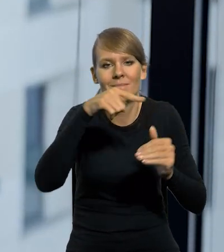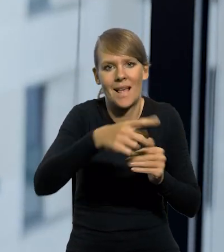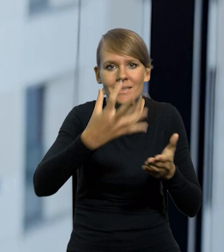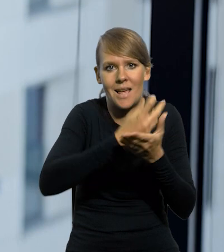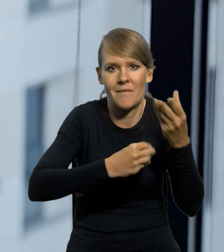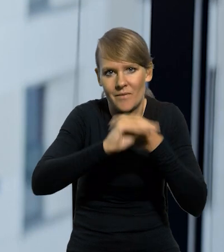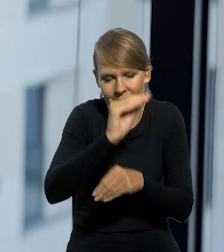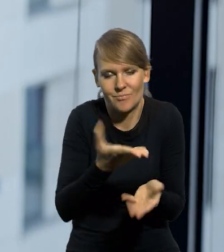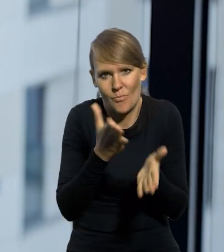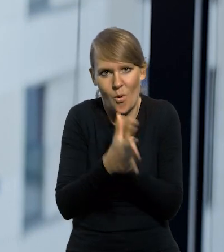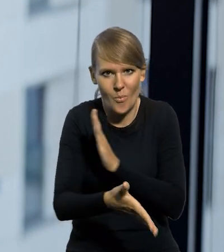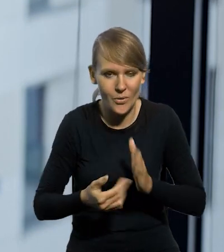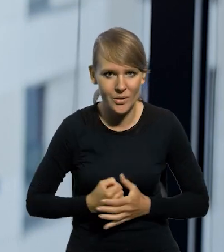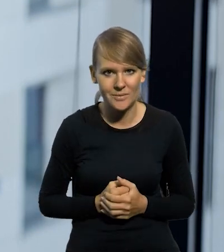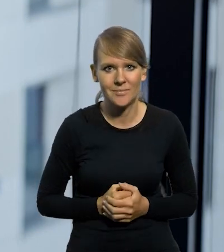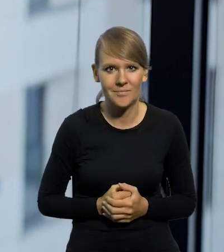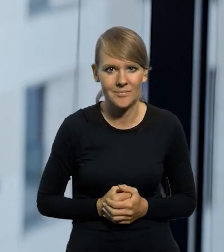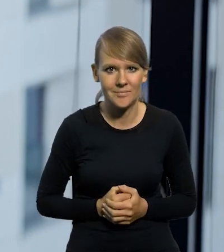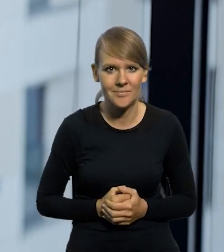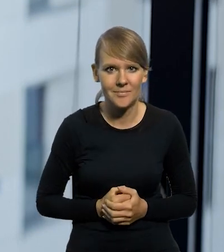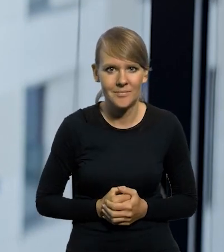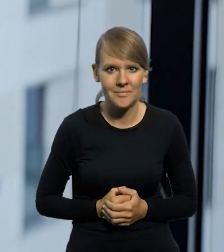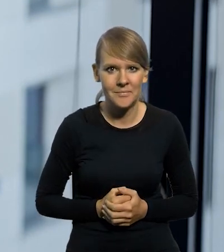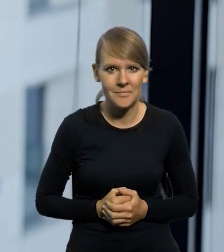Po prostu zarabiali więcej.